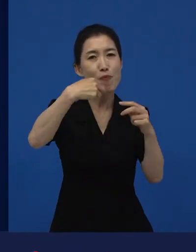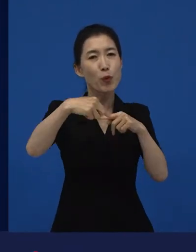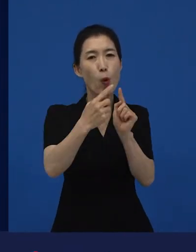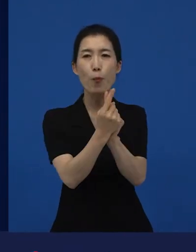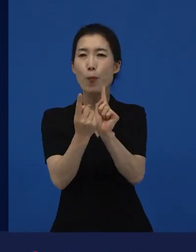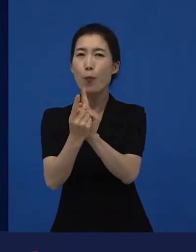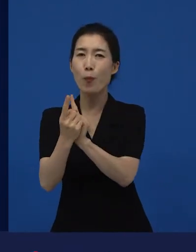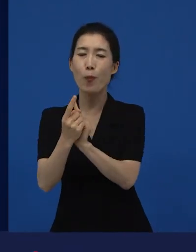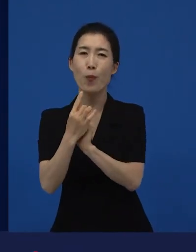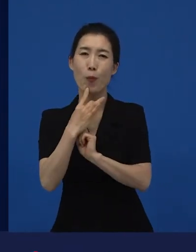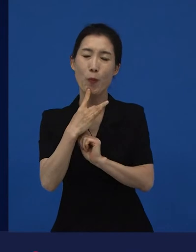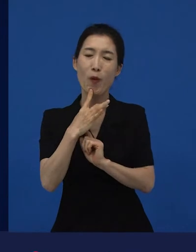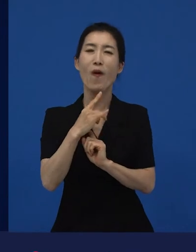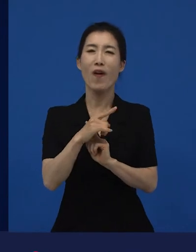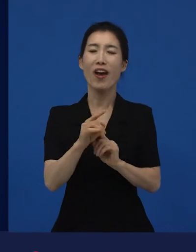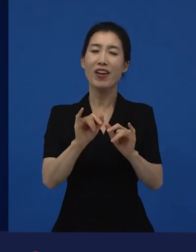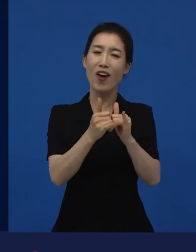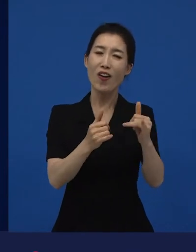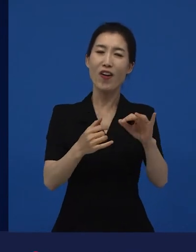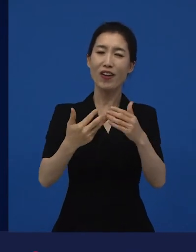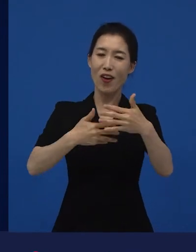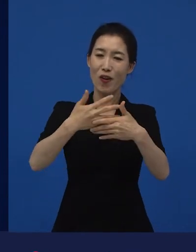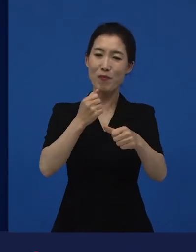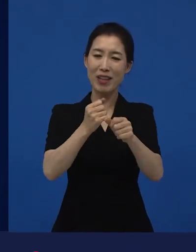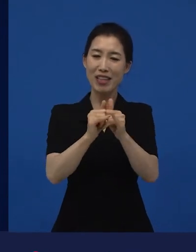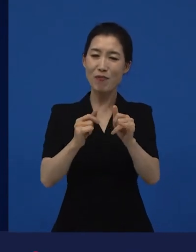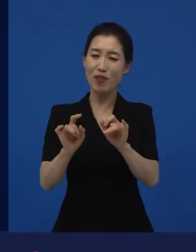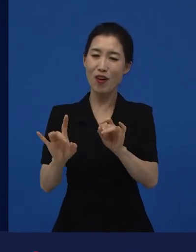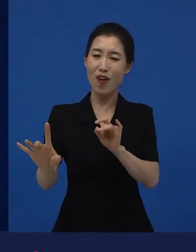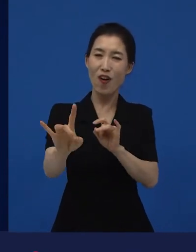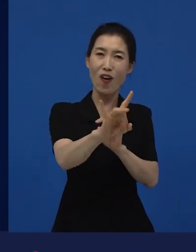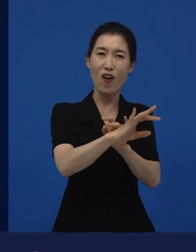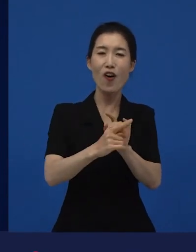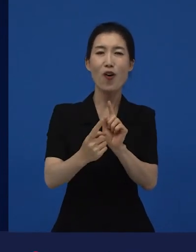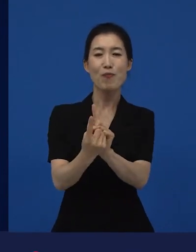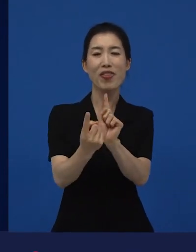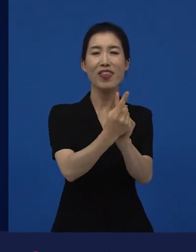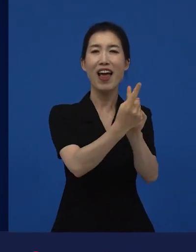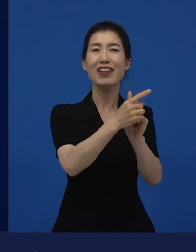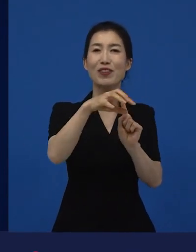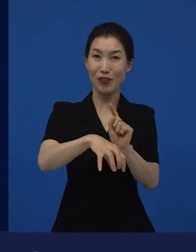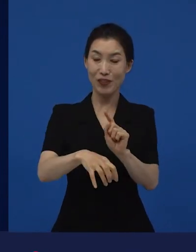그러나 무엇보다도 이 제작자나 감독들에게는 제일 중요한 사람은 영화제에서